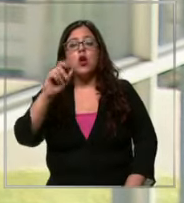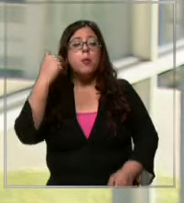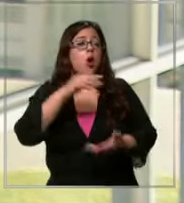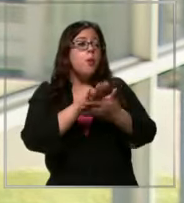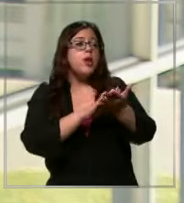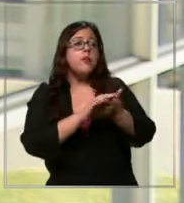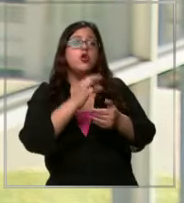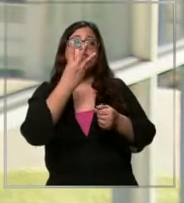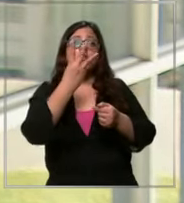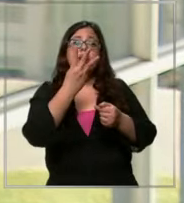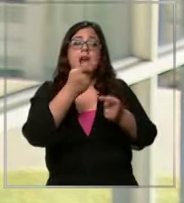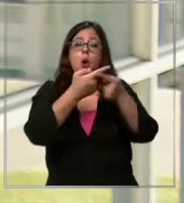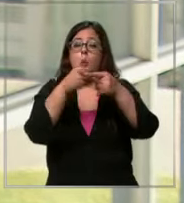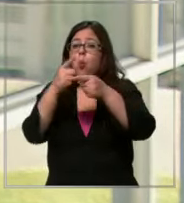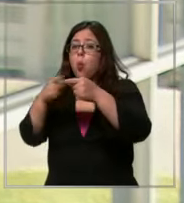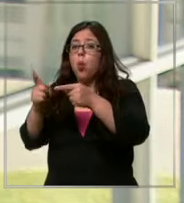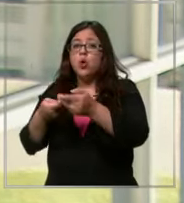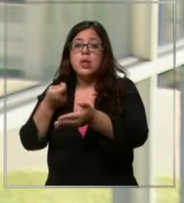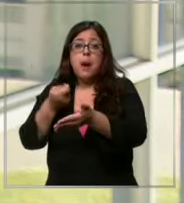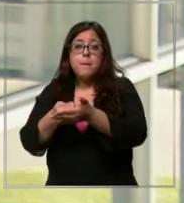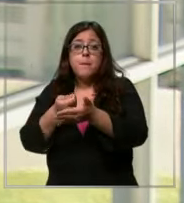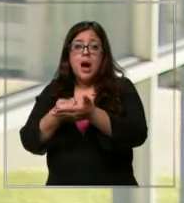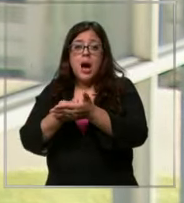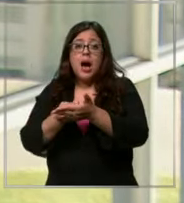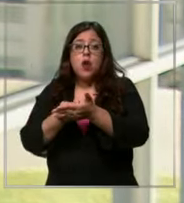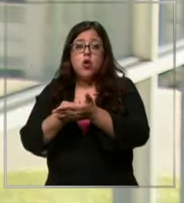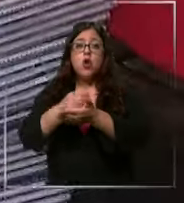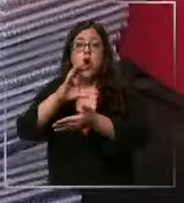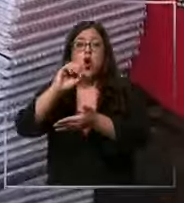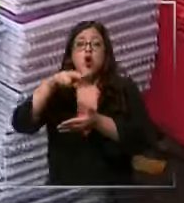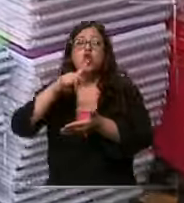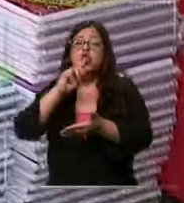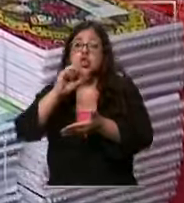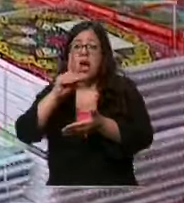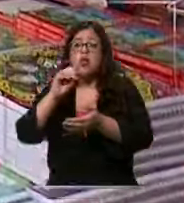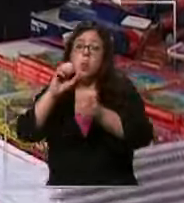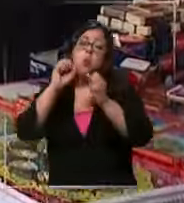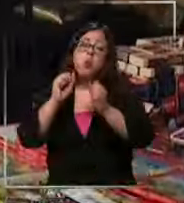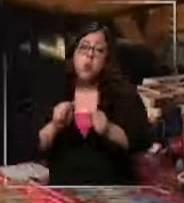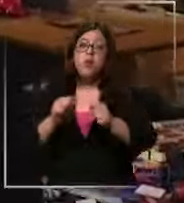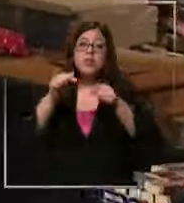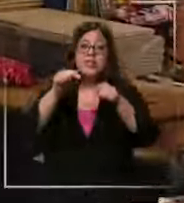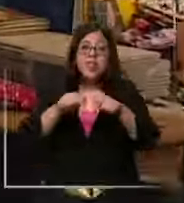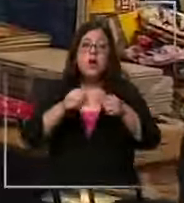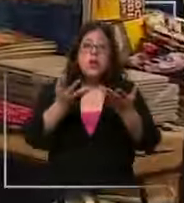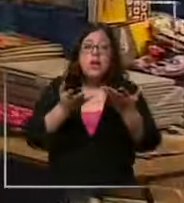tres cuotas que puede disperar de parcializar el gasto ahora más a largo plazo puede implementar